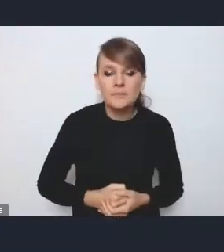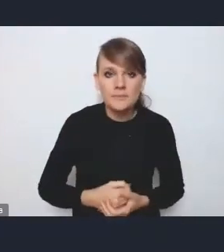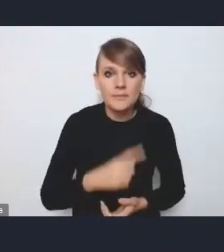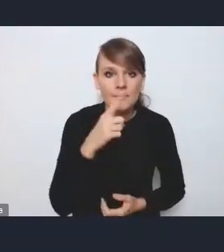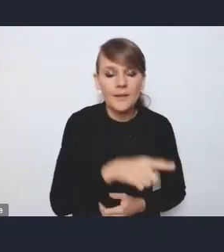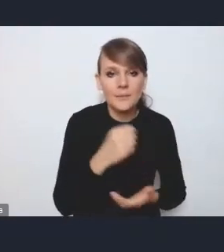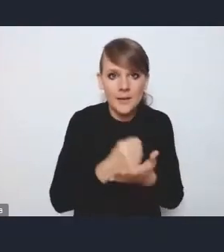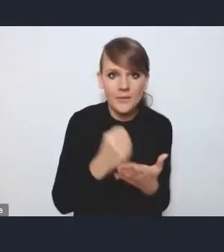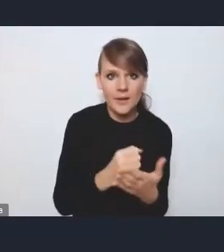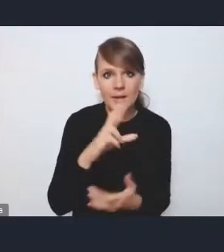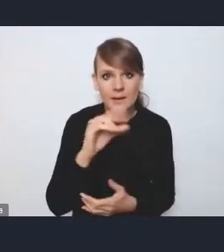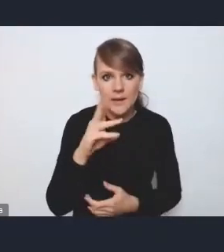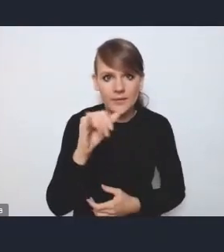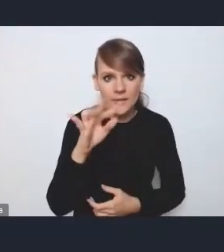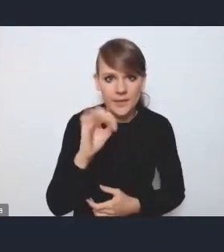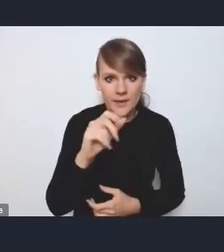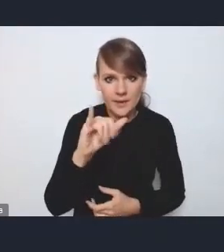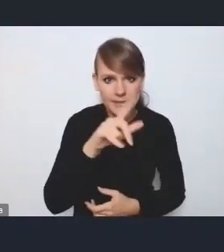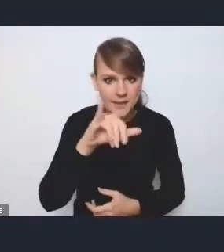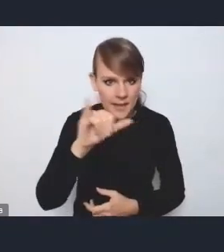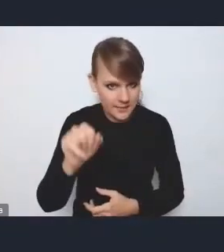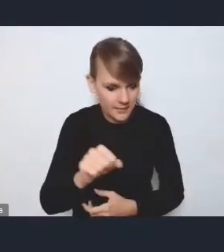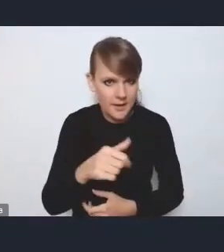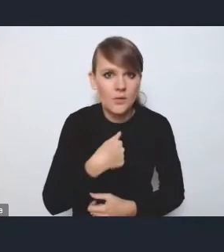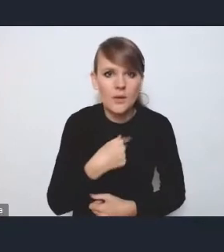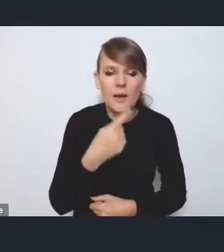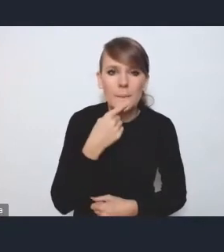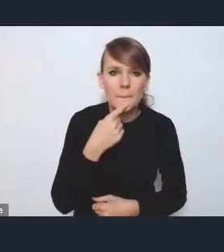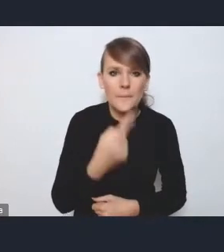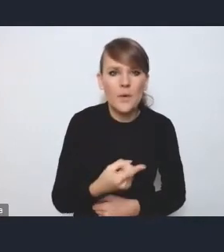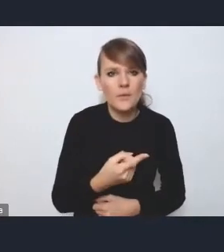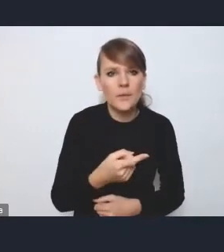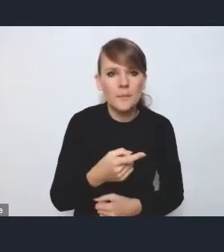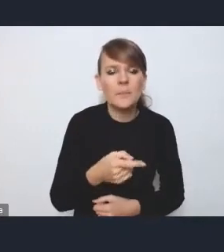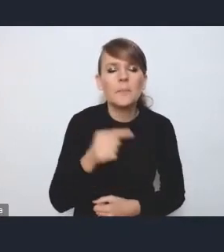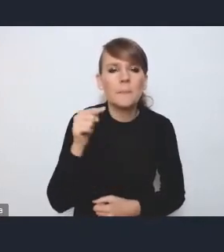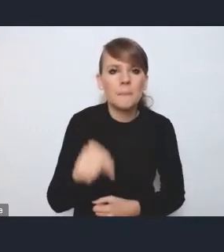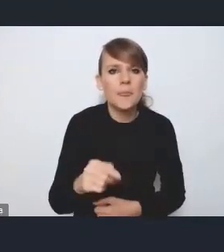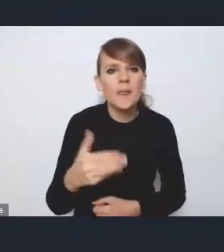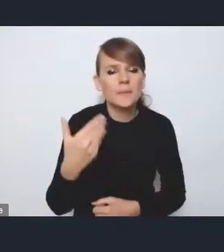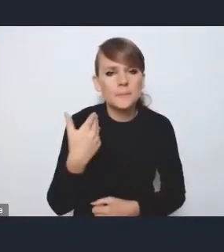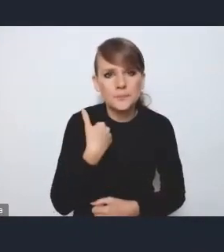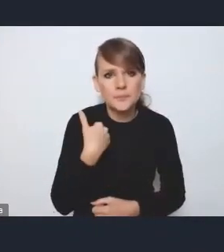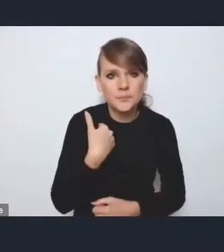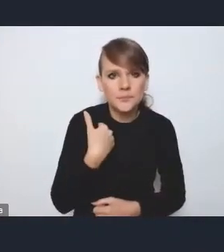to jeszcze powiem, że ona została podkreślana,